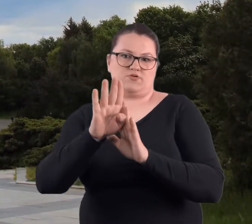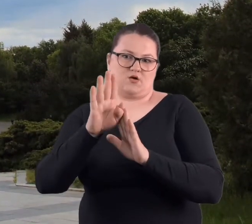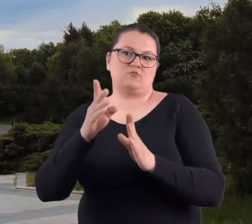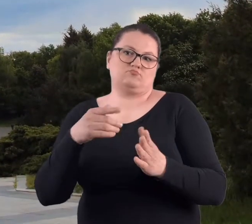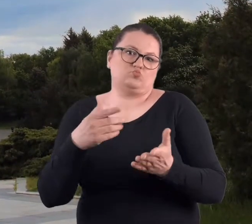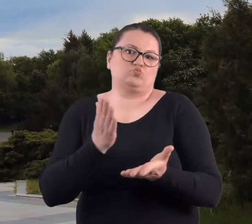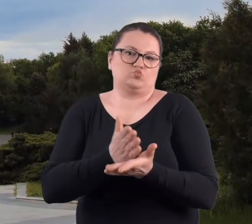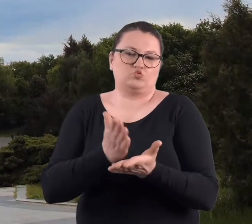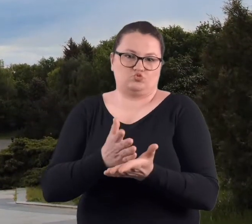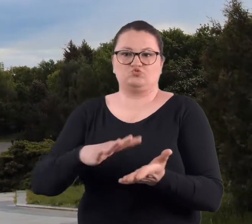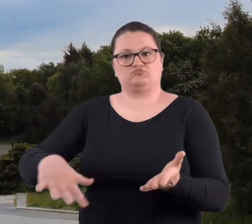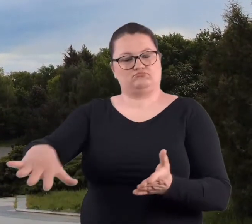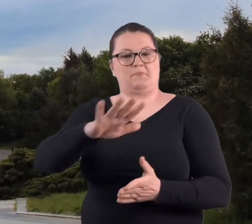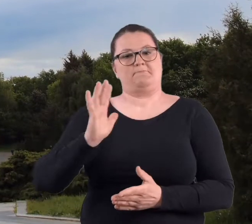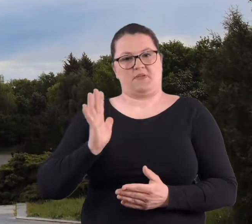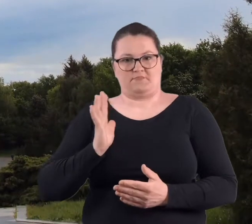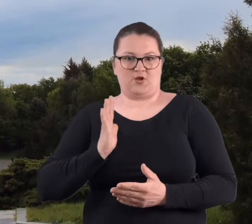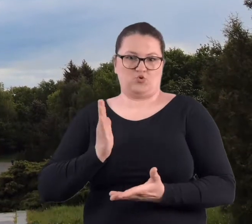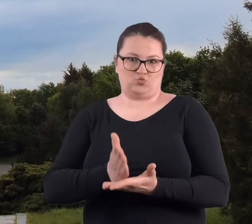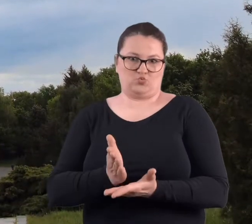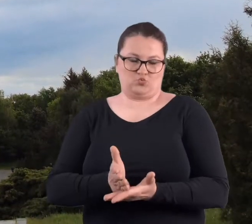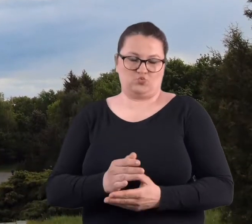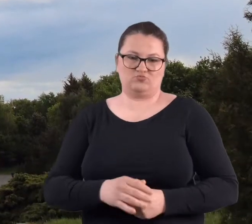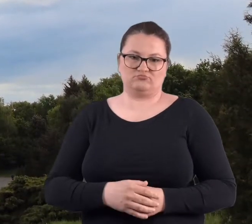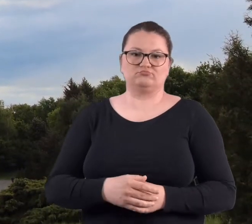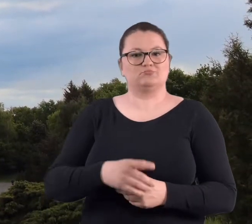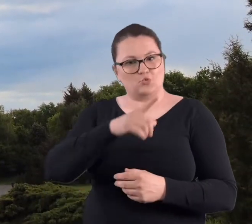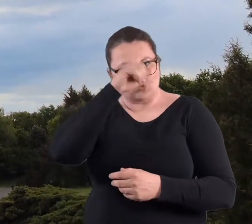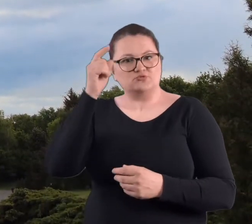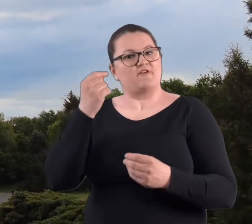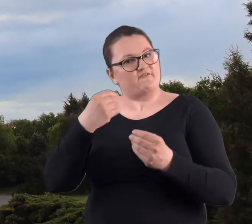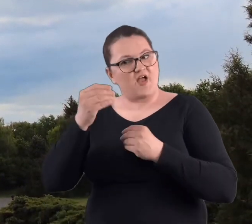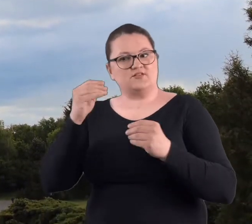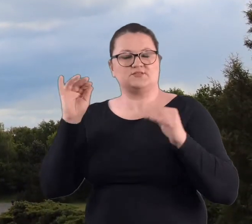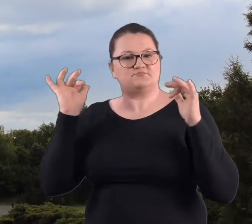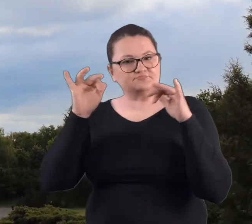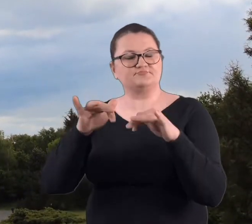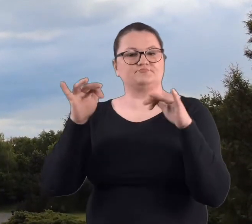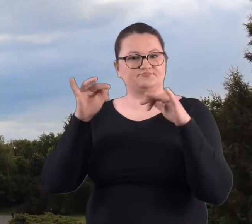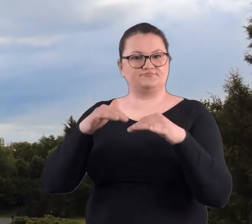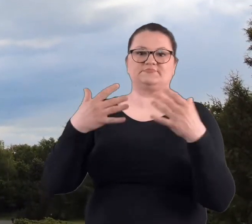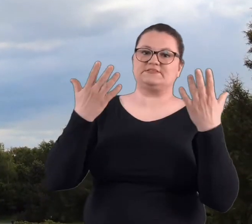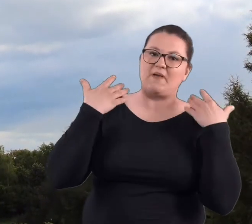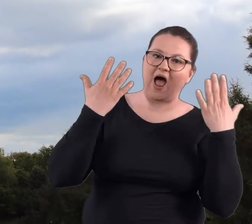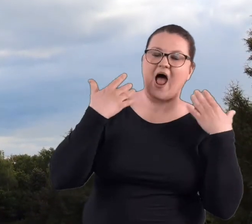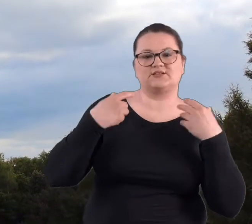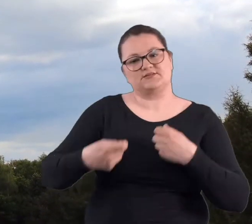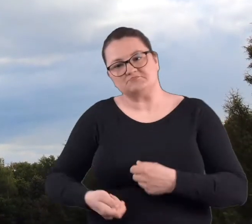miejscem takim bardziej bezpiecznym. Częściej tam ludzie zaczęli przychodzić na spacery z psami.